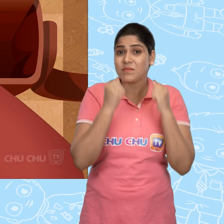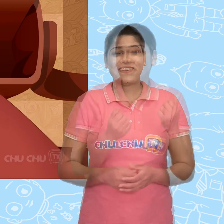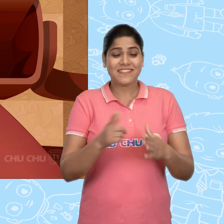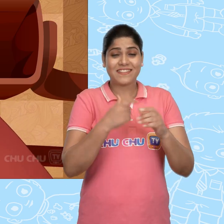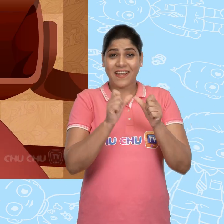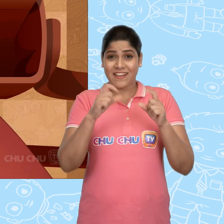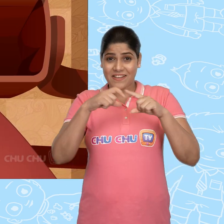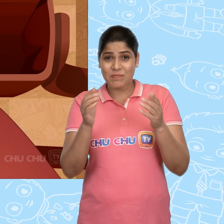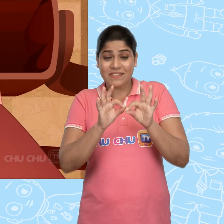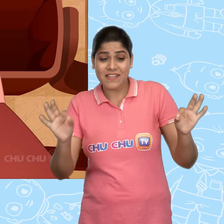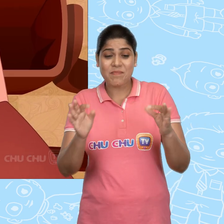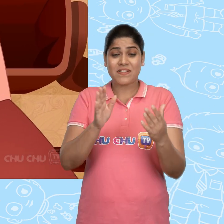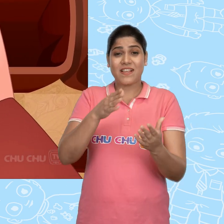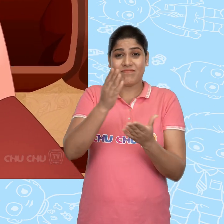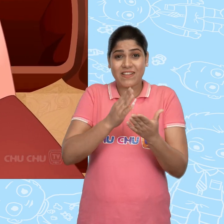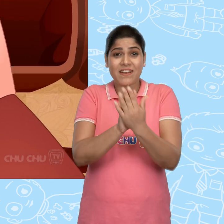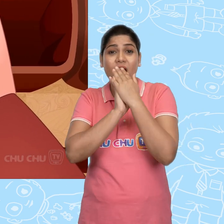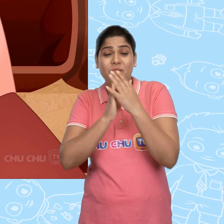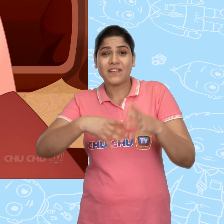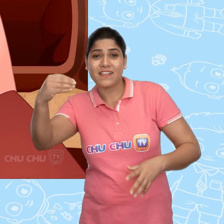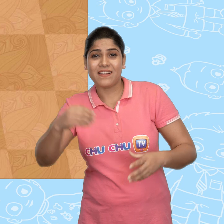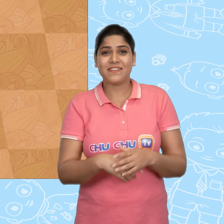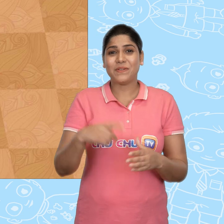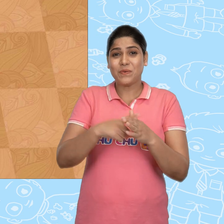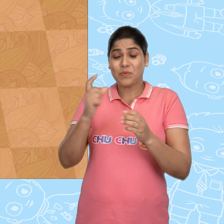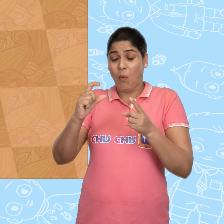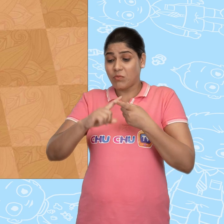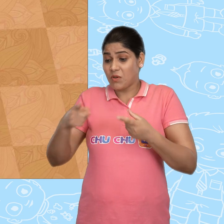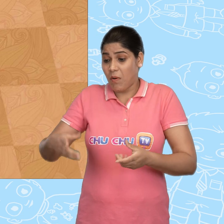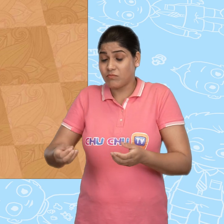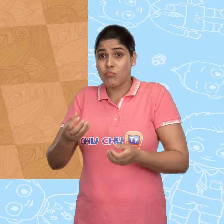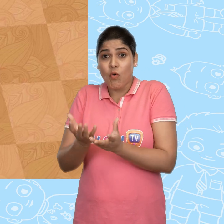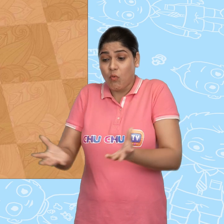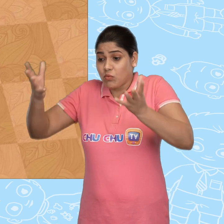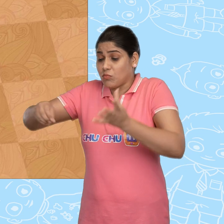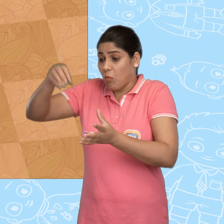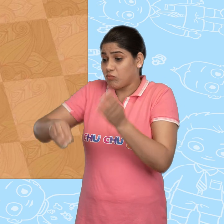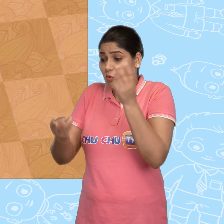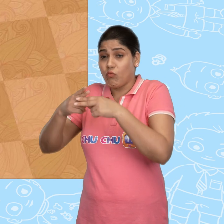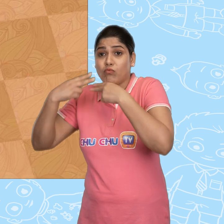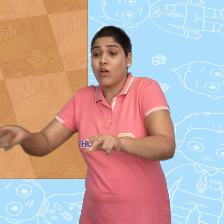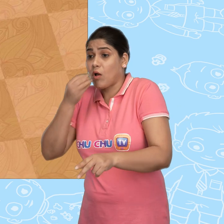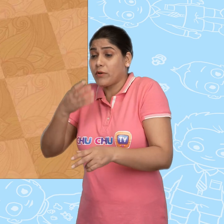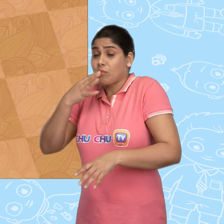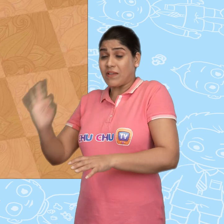Jack ने अपना साधारण सा sandwich बाहर निकाला और Joe के पास टोकरी भर के खाने का स्वादिष्ट सामान था.